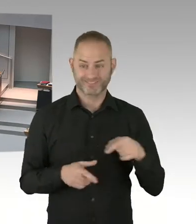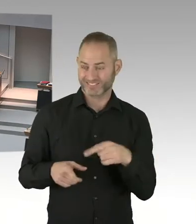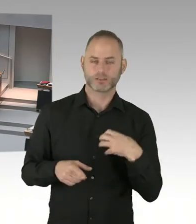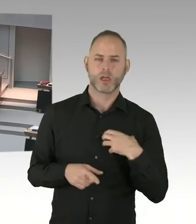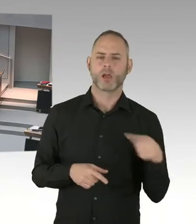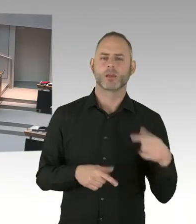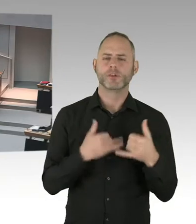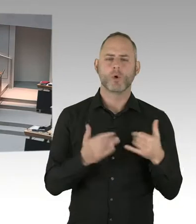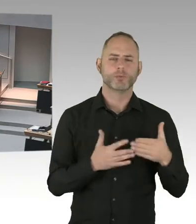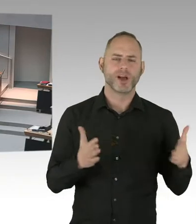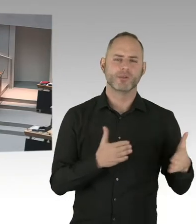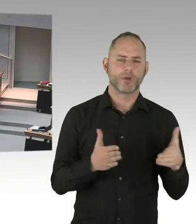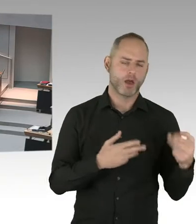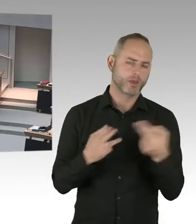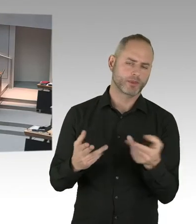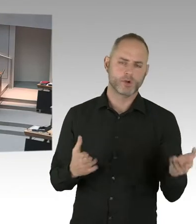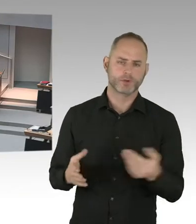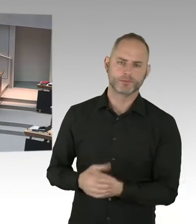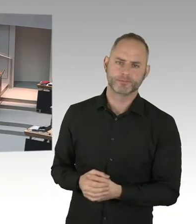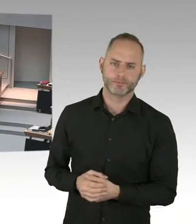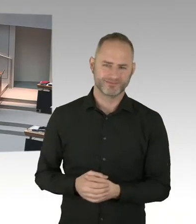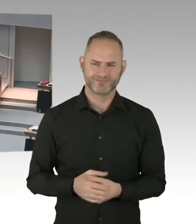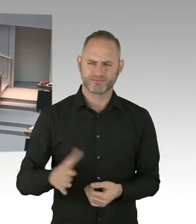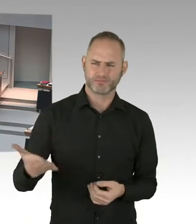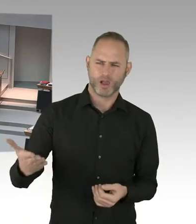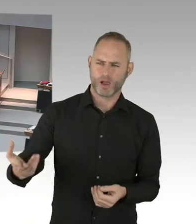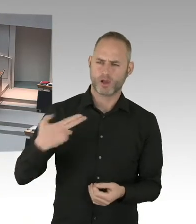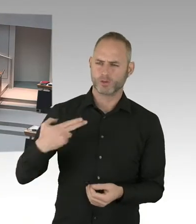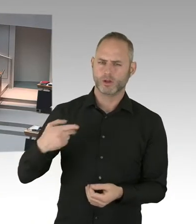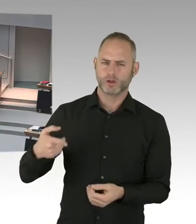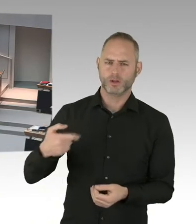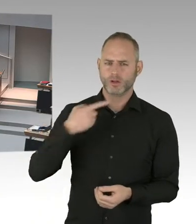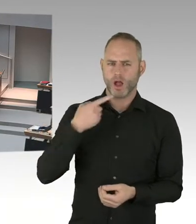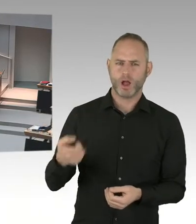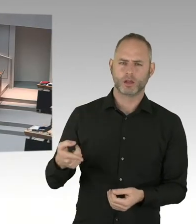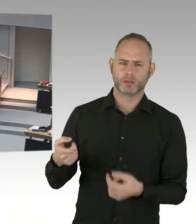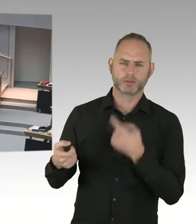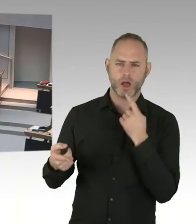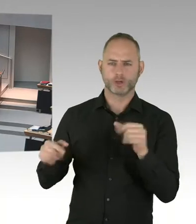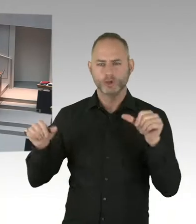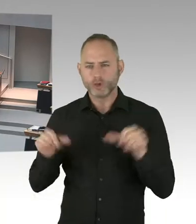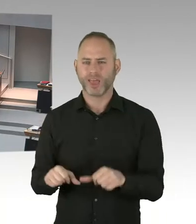Und ich hatte das auch mehrmals erklärt, dass beispielsweise jetzt wieder ein Masernausbruch ist.